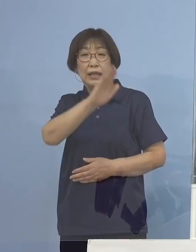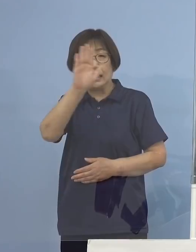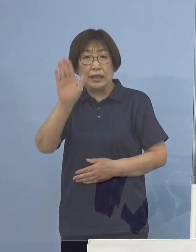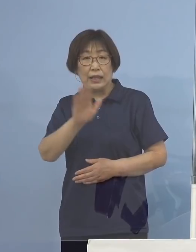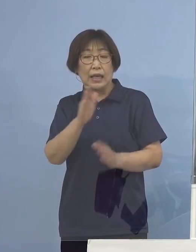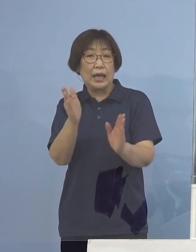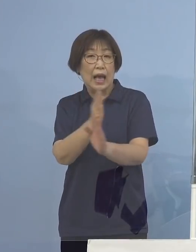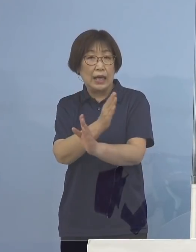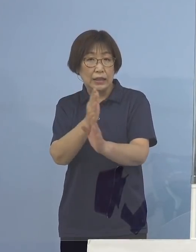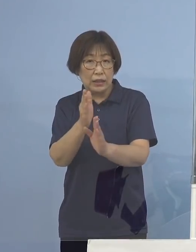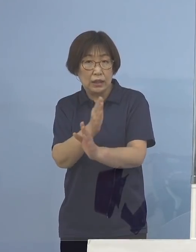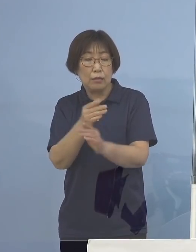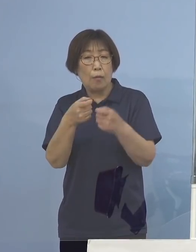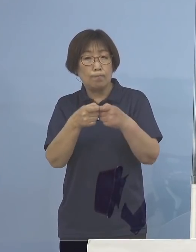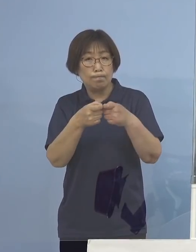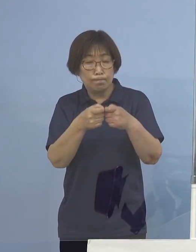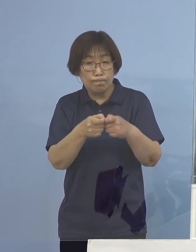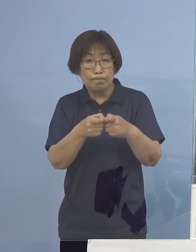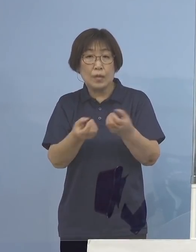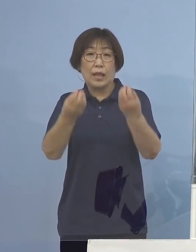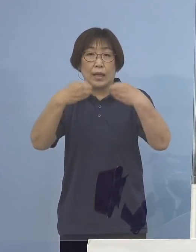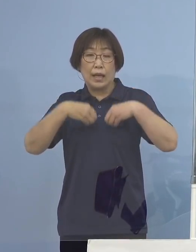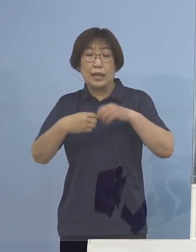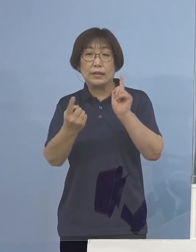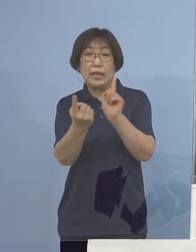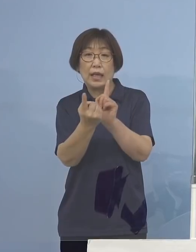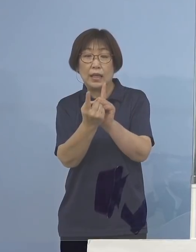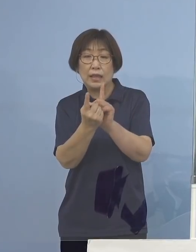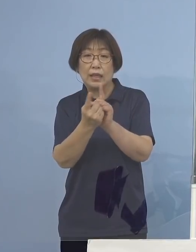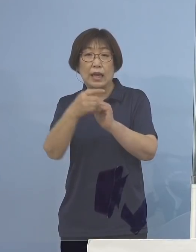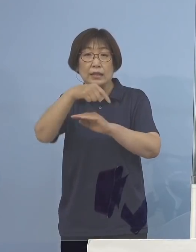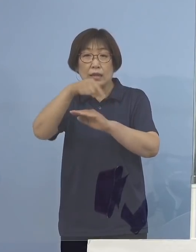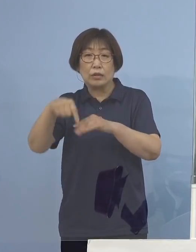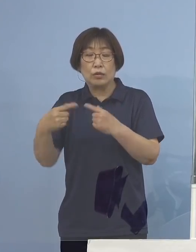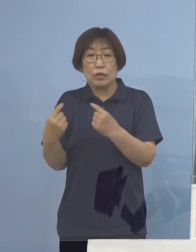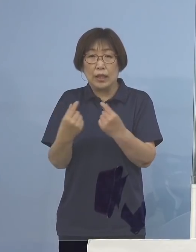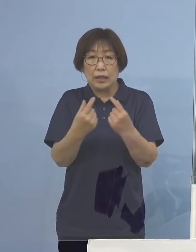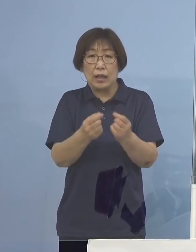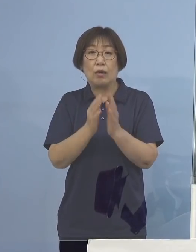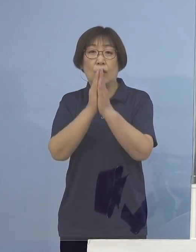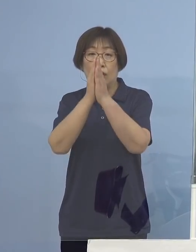感染対策改めて 徹底をよろしくお願いを申し上げます